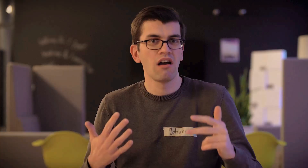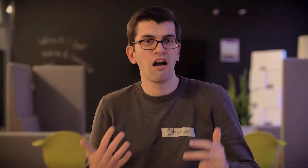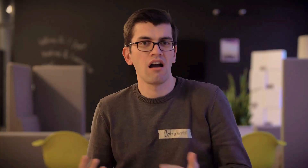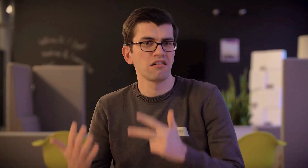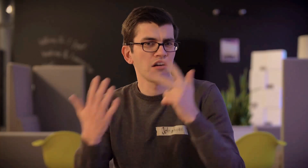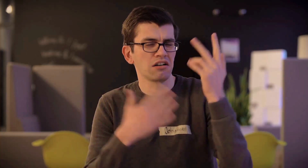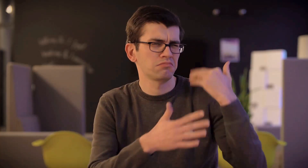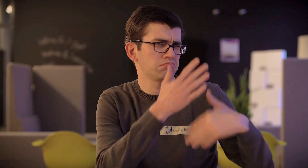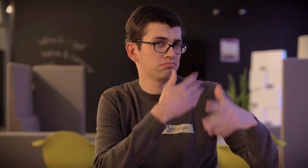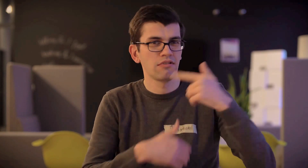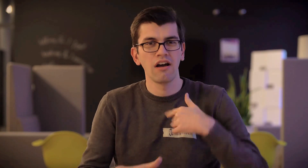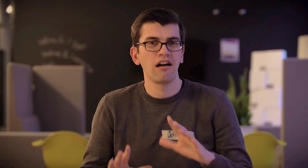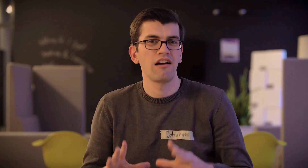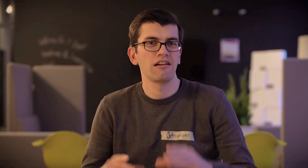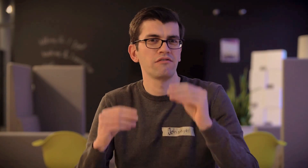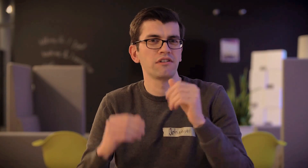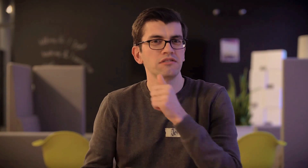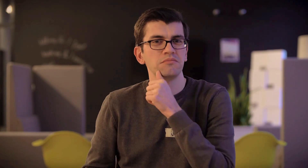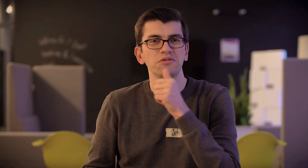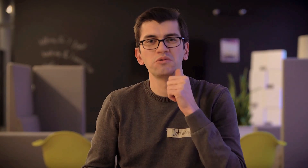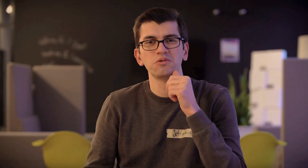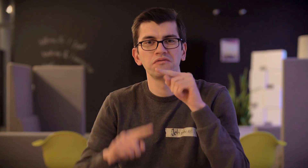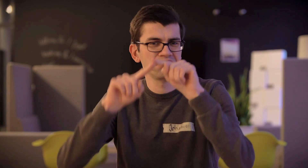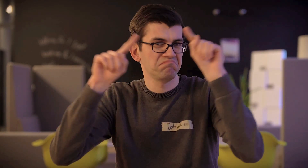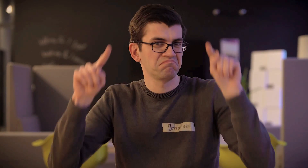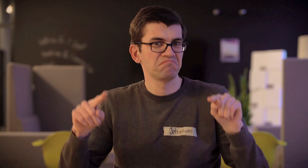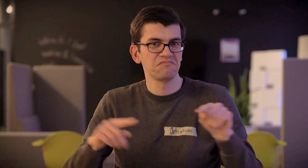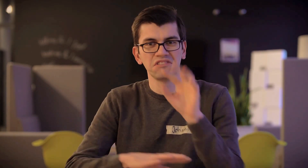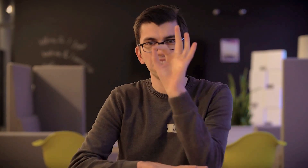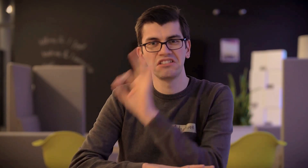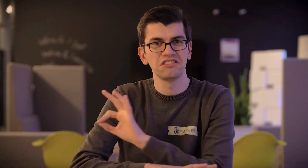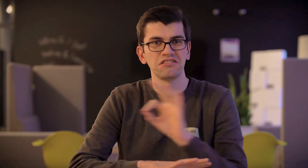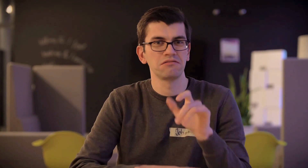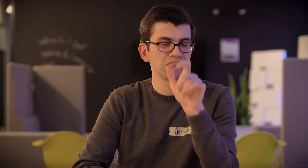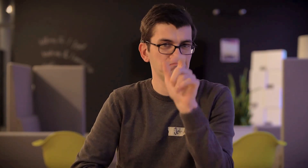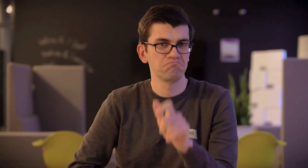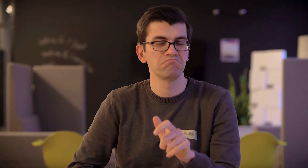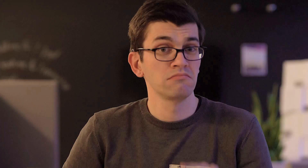Seit 8 Jahren arbeite ich im Beruf als Kartograph.